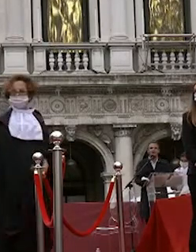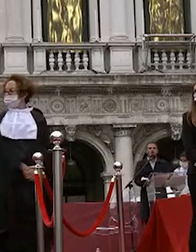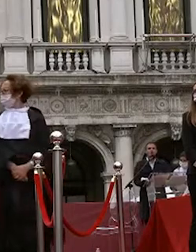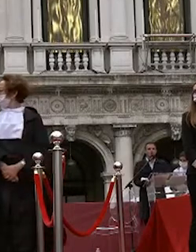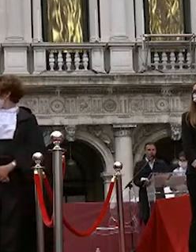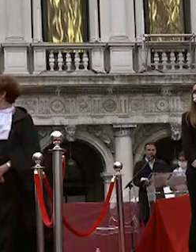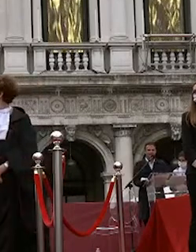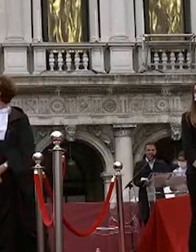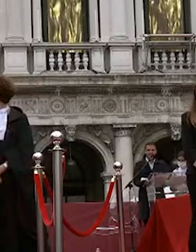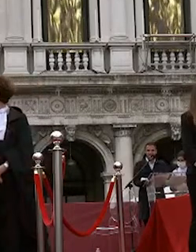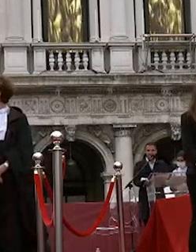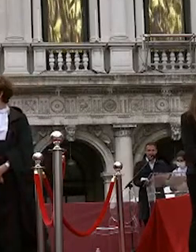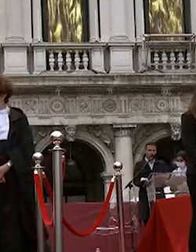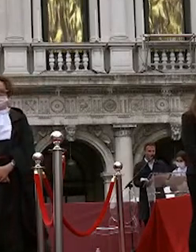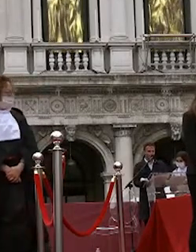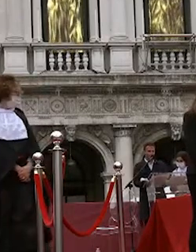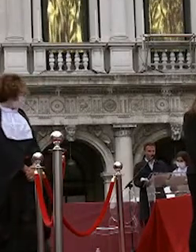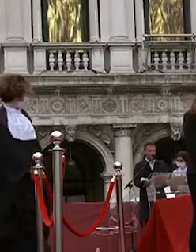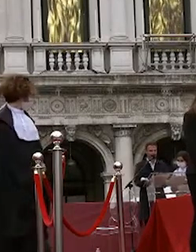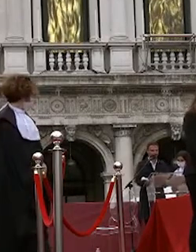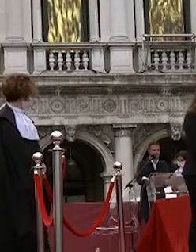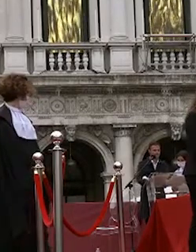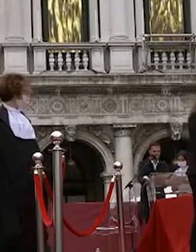lucia zecchinato